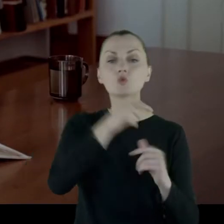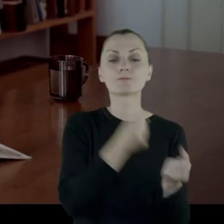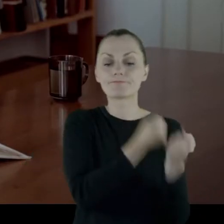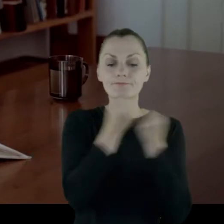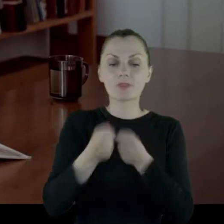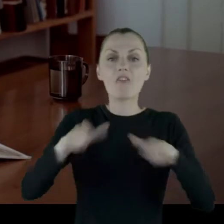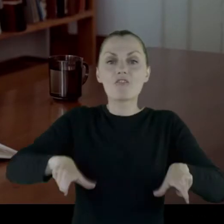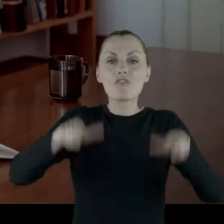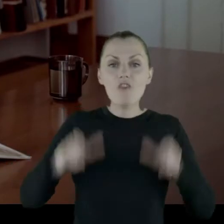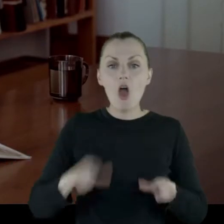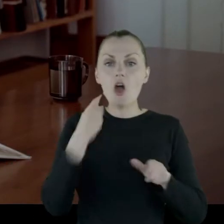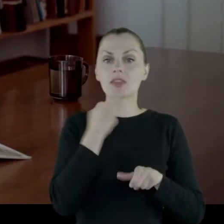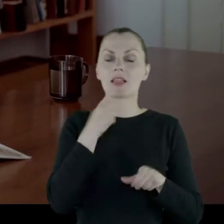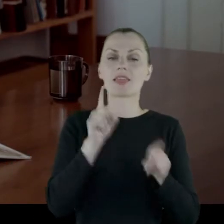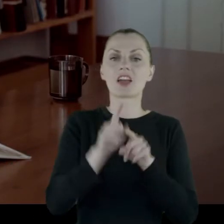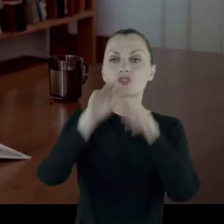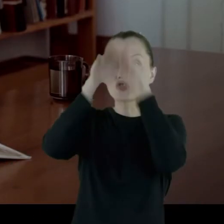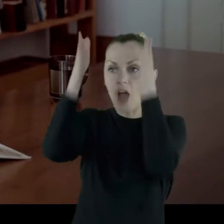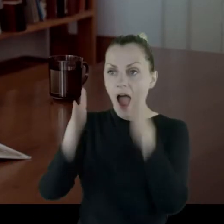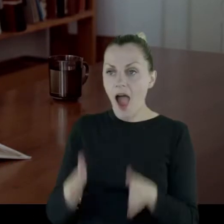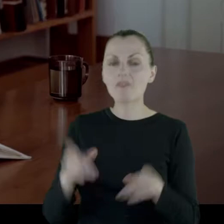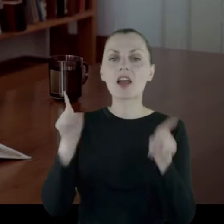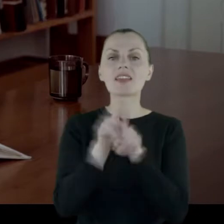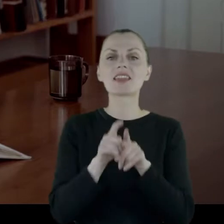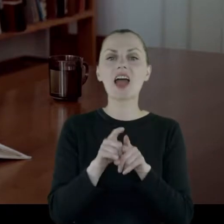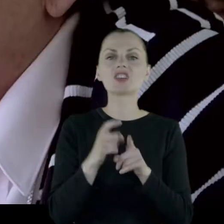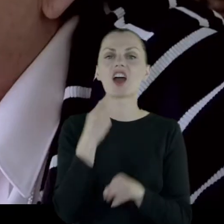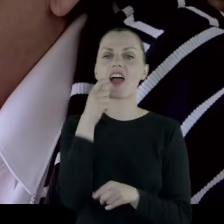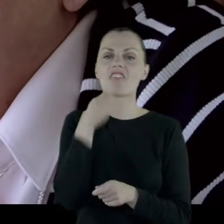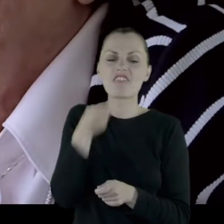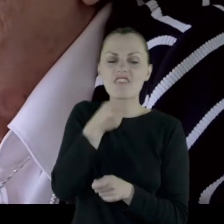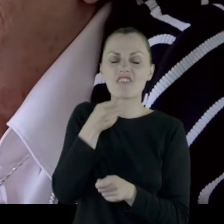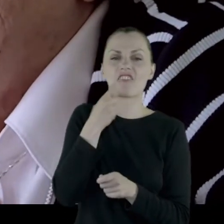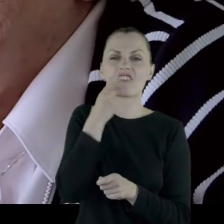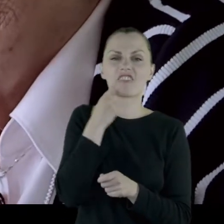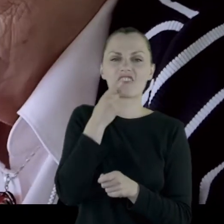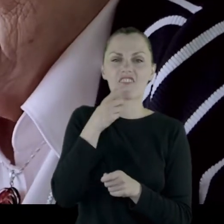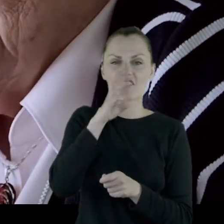i jeszcze szafkę i wiertło, które było na nogę, że się tak wyrażę.